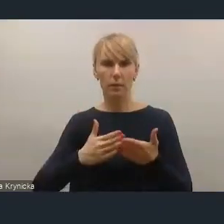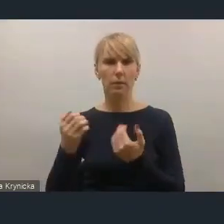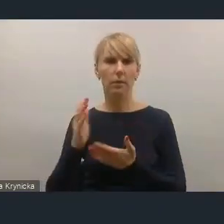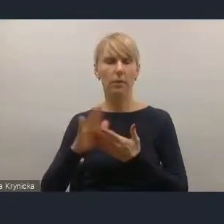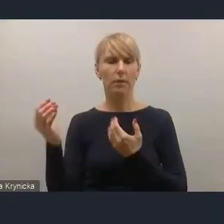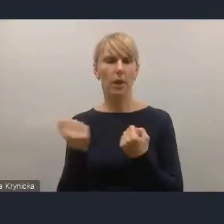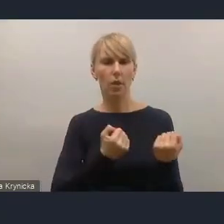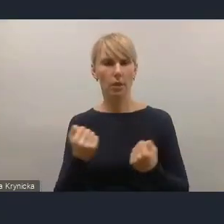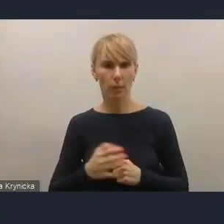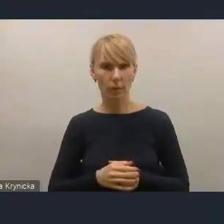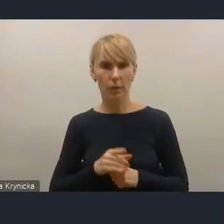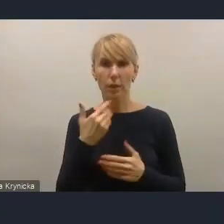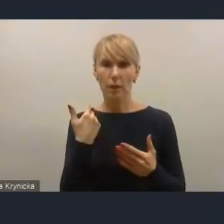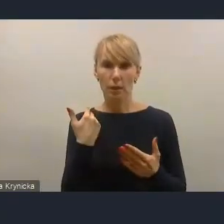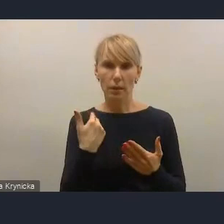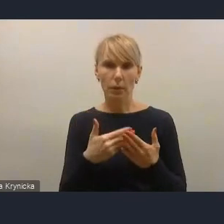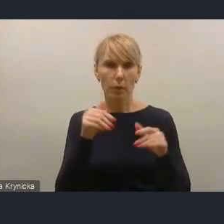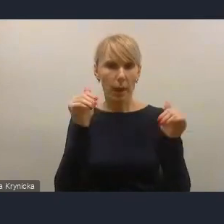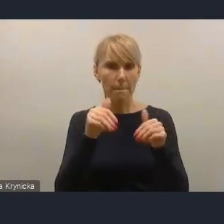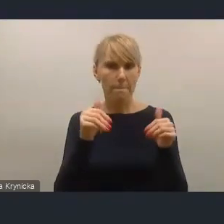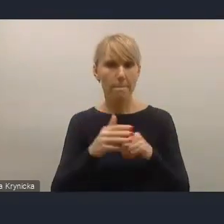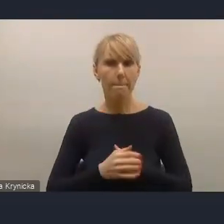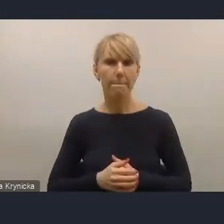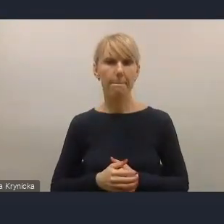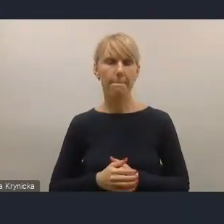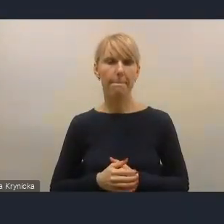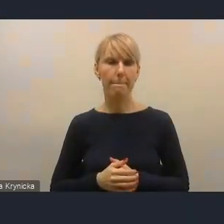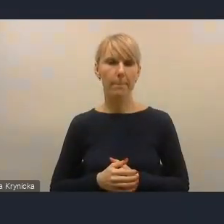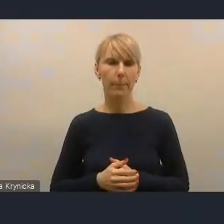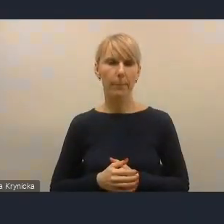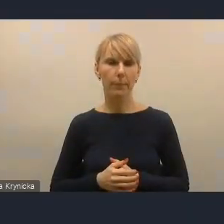ponieważ taka możliwość została już wprowadzona